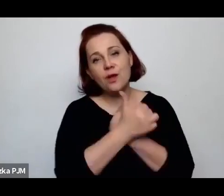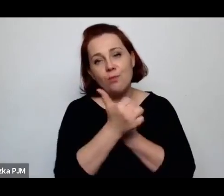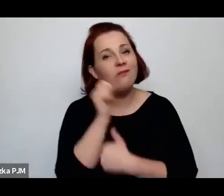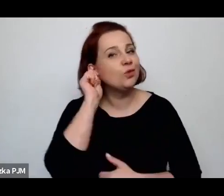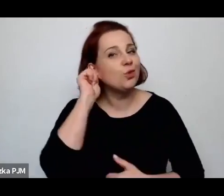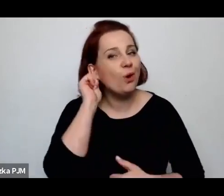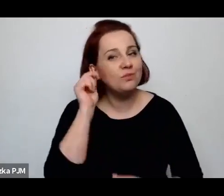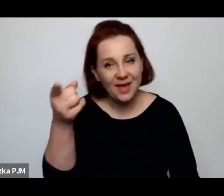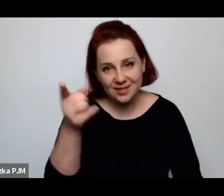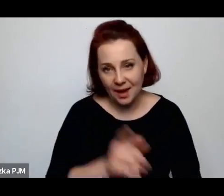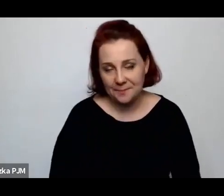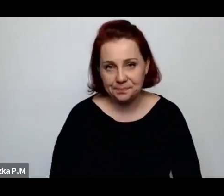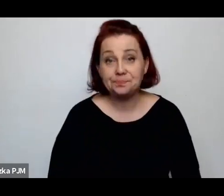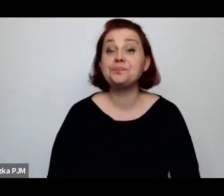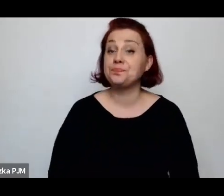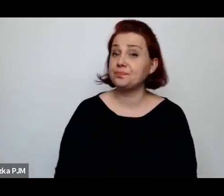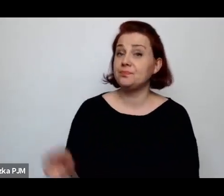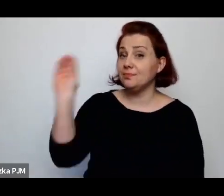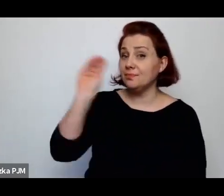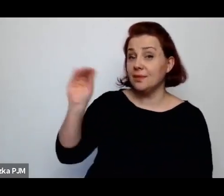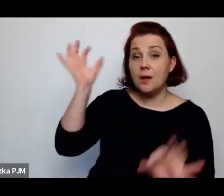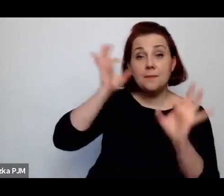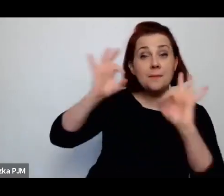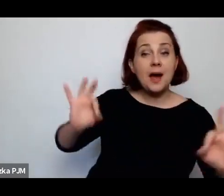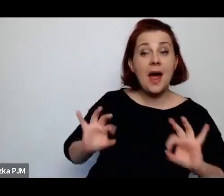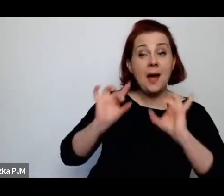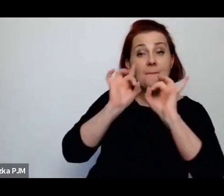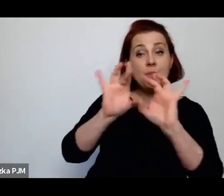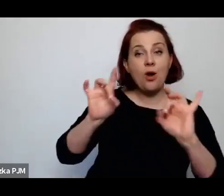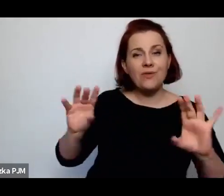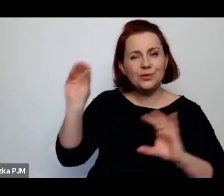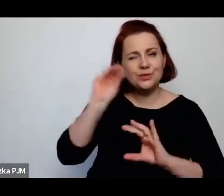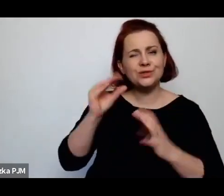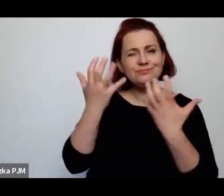I tu chciałam jeszcze Pani Profesor wrócić do tego